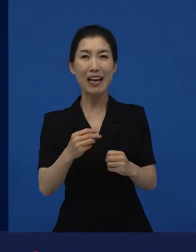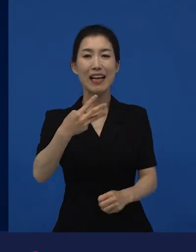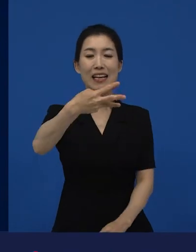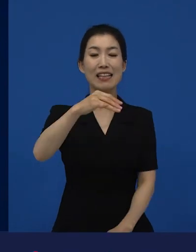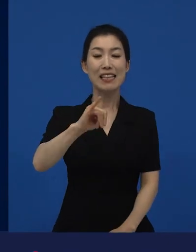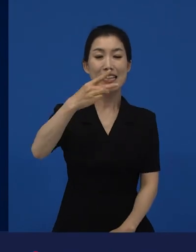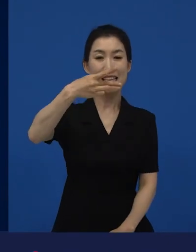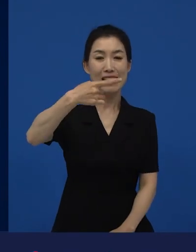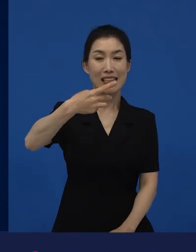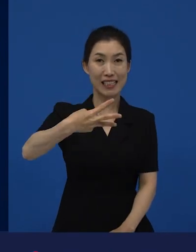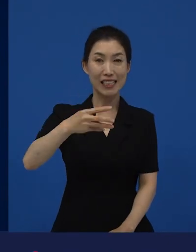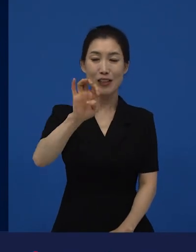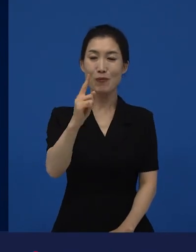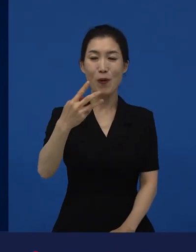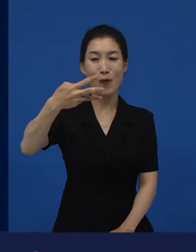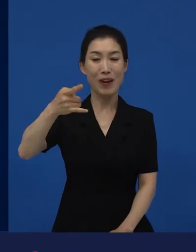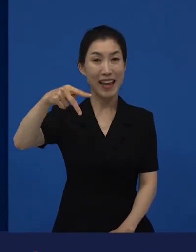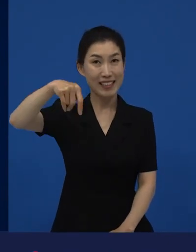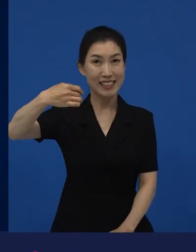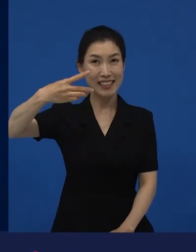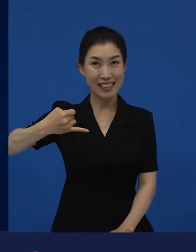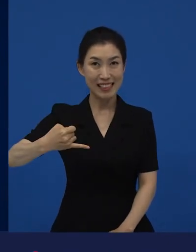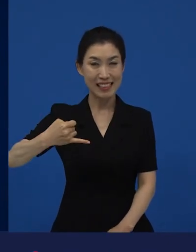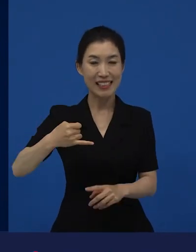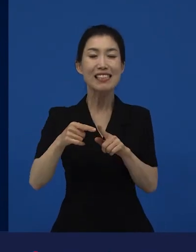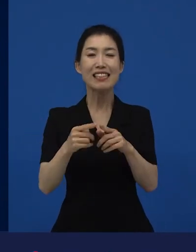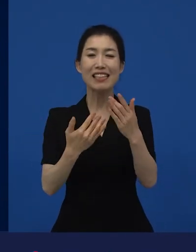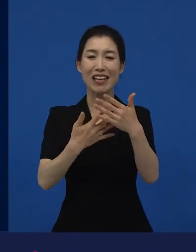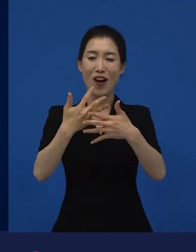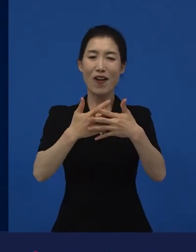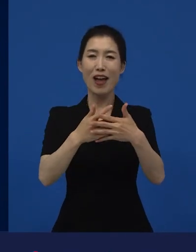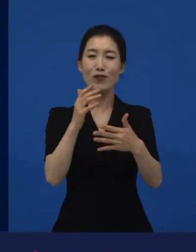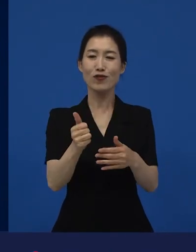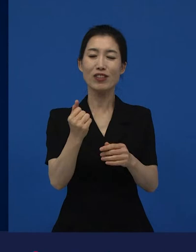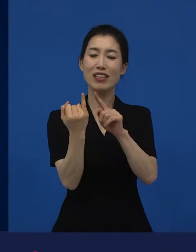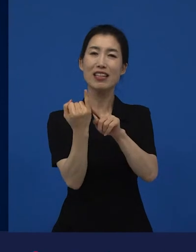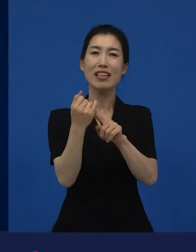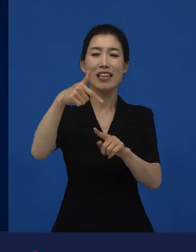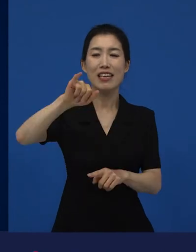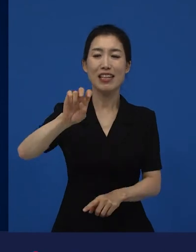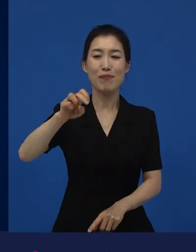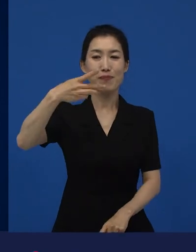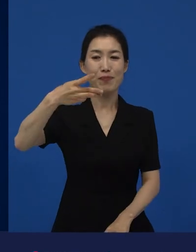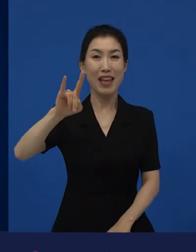라는 작품이 있습니다. 그거는 김태리씨가 주연으로 나왔던 작품이 있는데